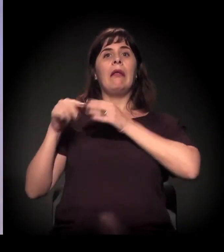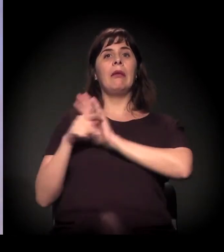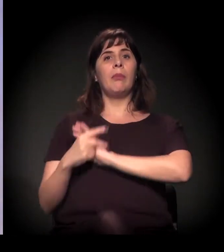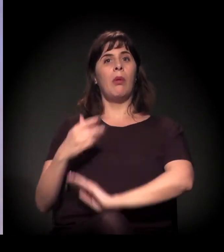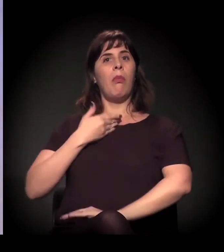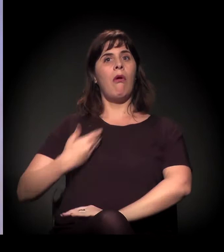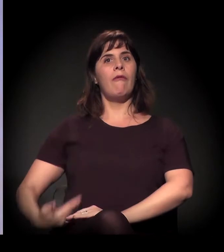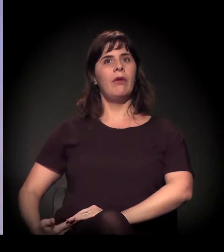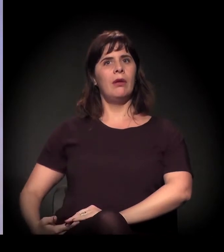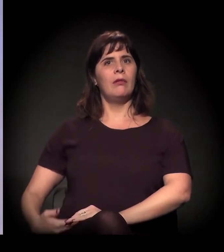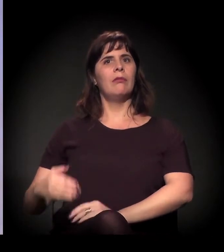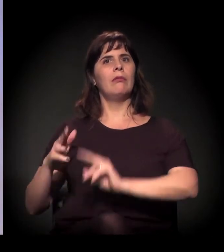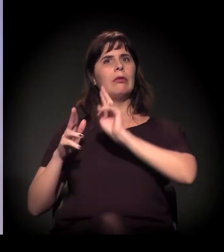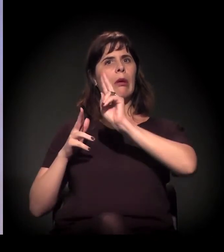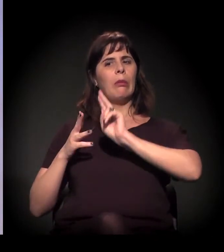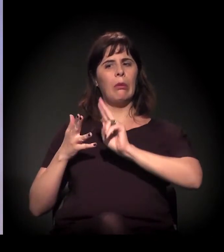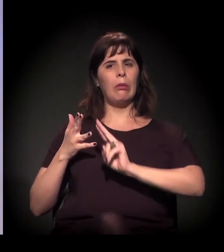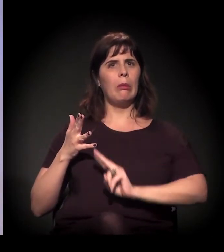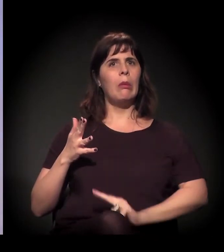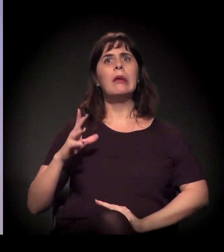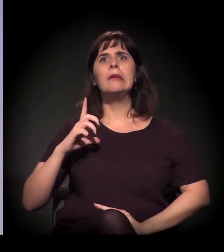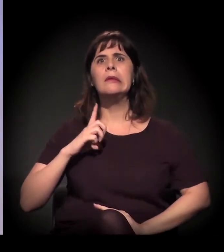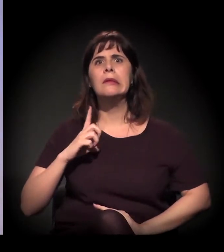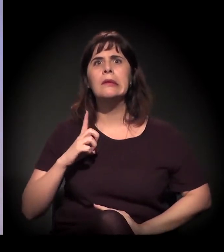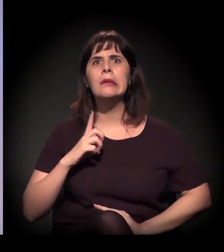Ou seja, tem essa ligação umbilical.